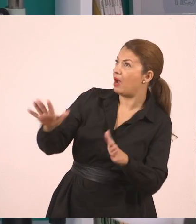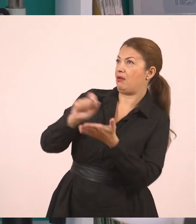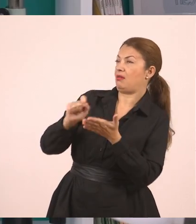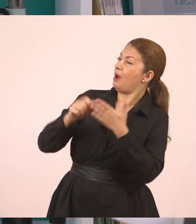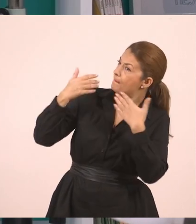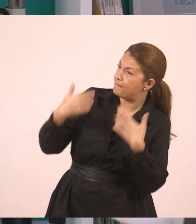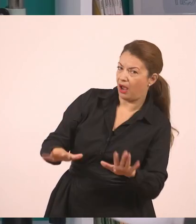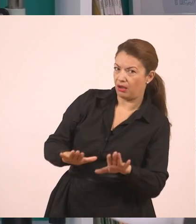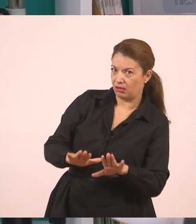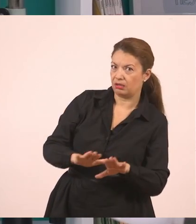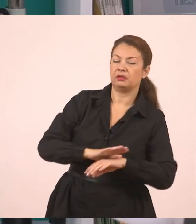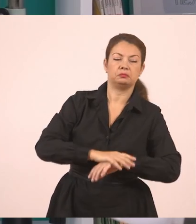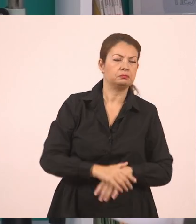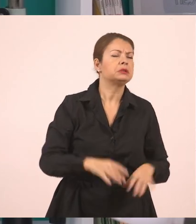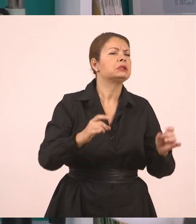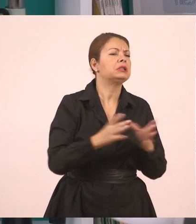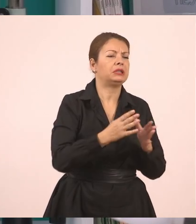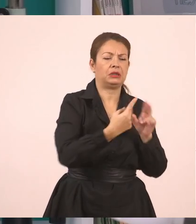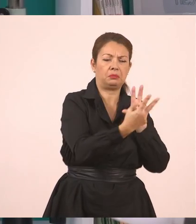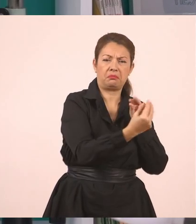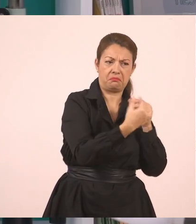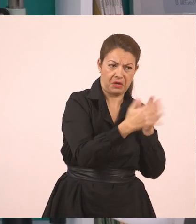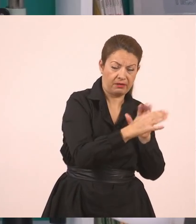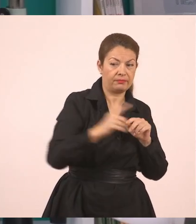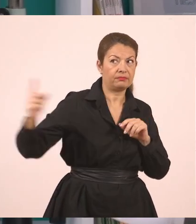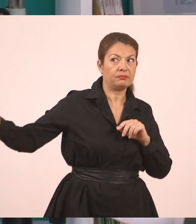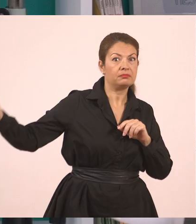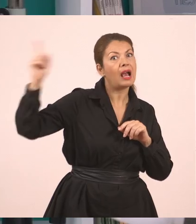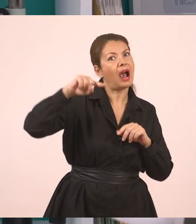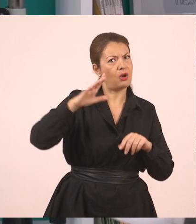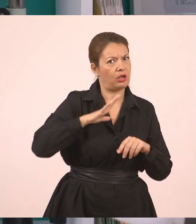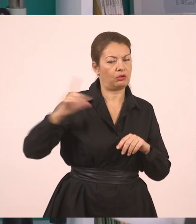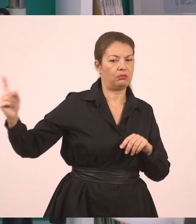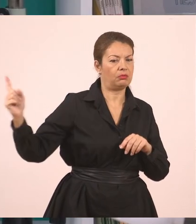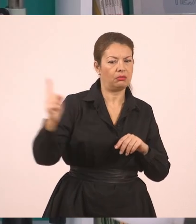Μπαίνει μέσα ένα παιδί που έλειπε και ρωτάει το Γιάννη, "Τι σε ρώτησε η δασκάλα;".